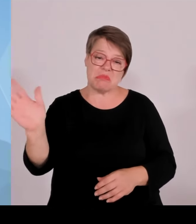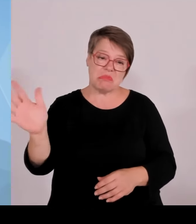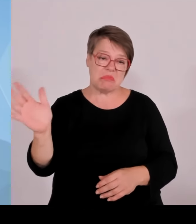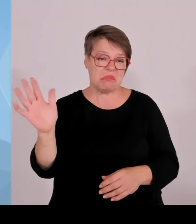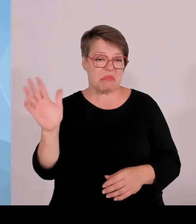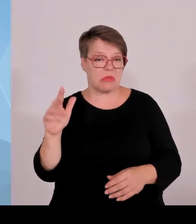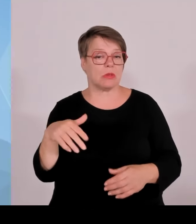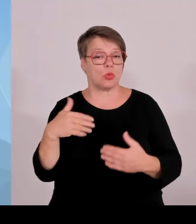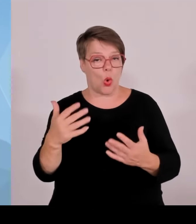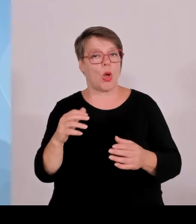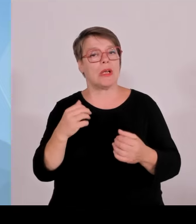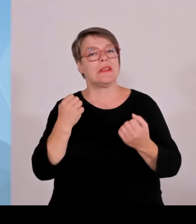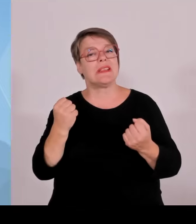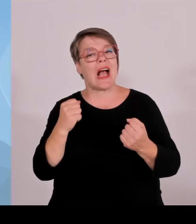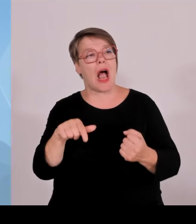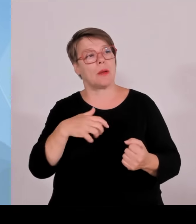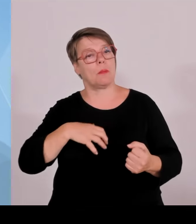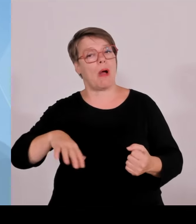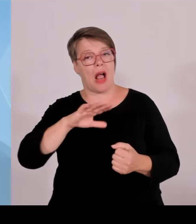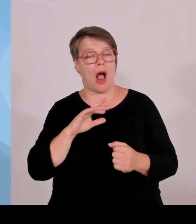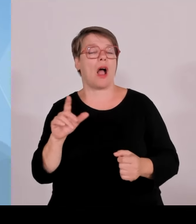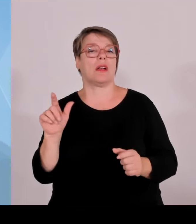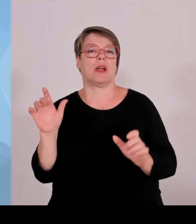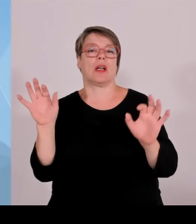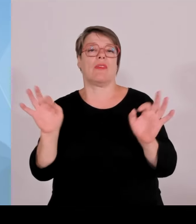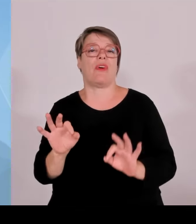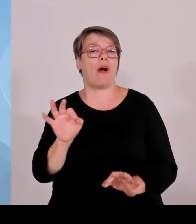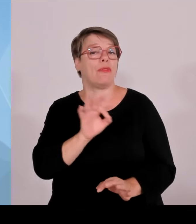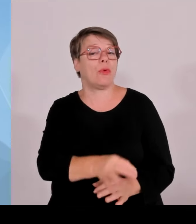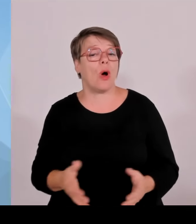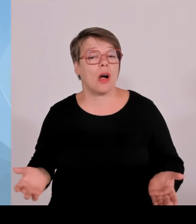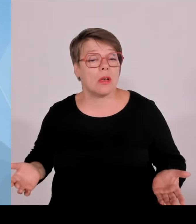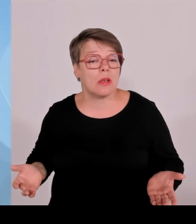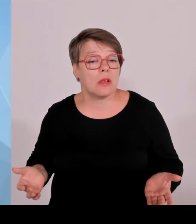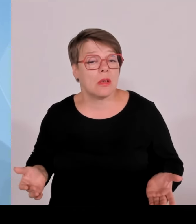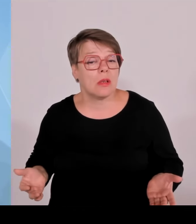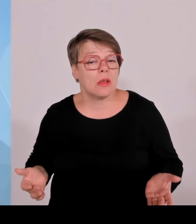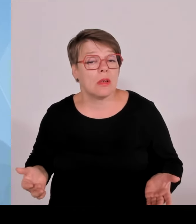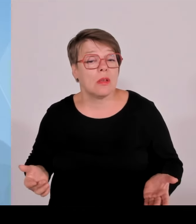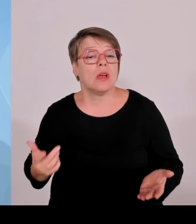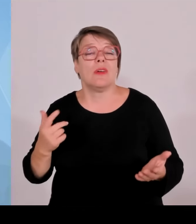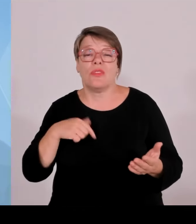Und ich erwarte eigentlich, dass auch die Grünen jetzt einfach mal diese Realität anerkennen.